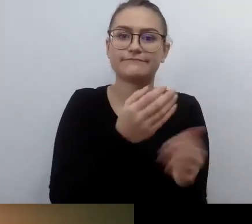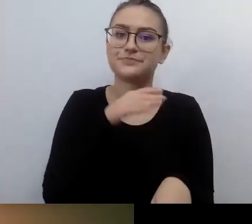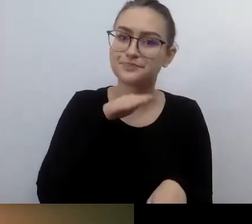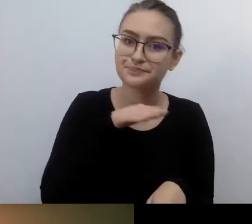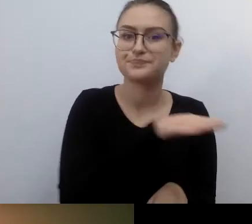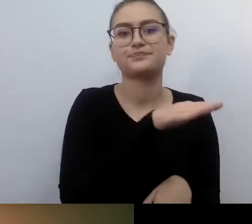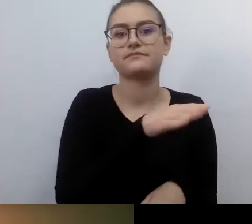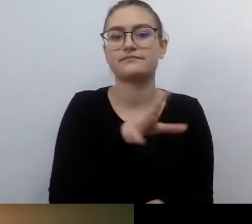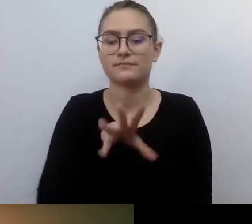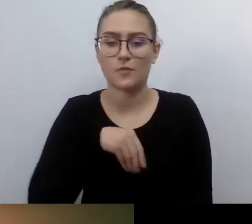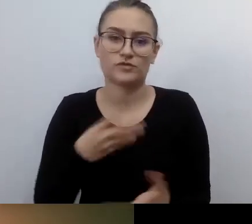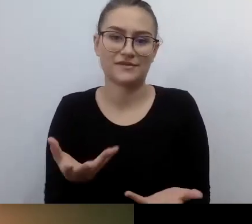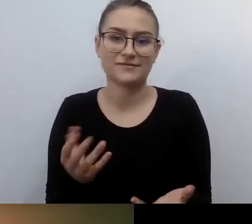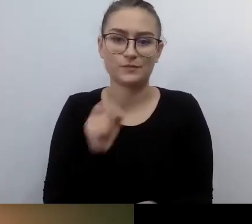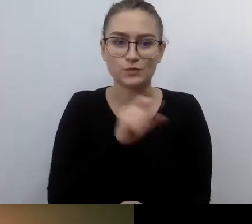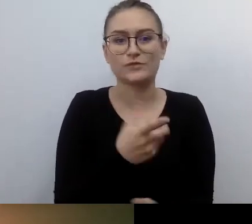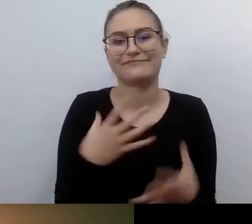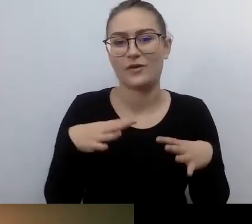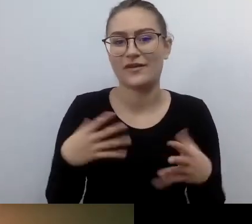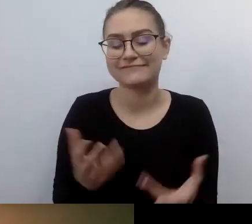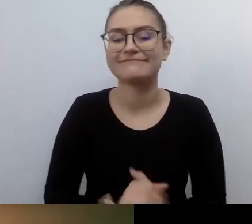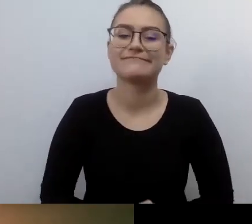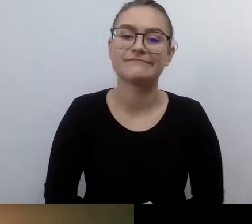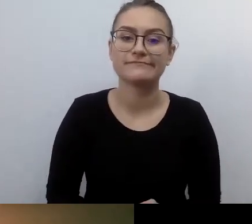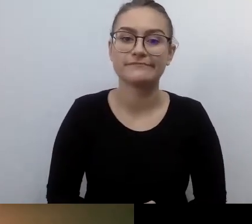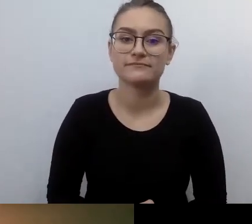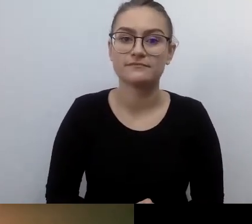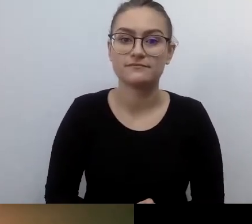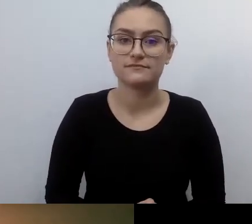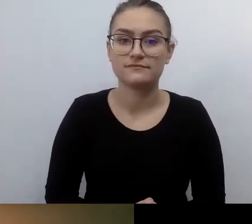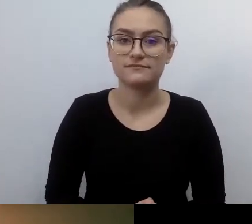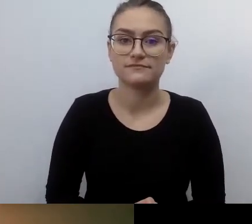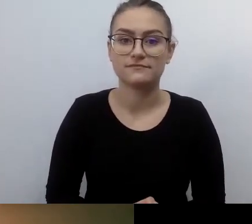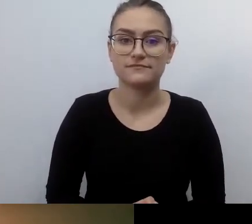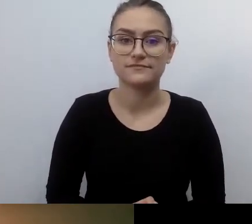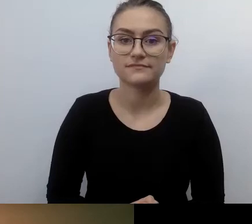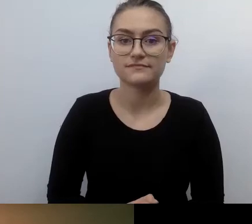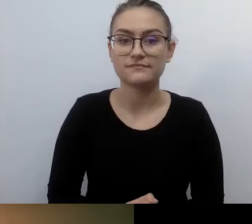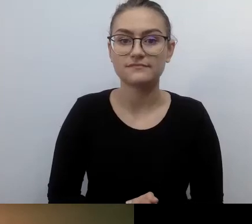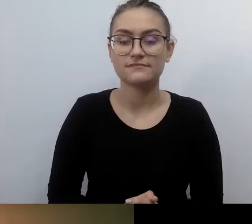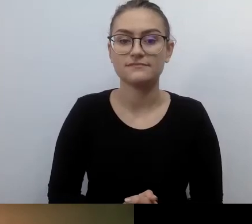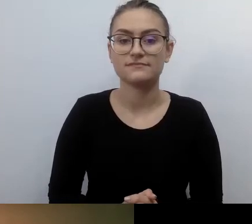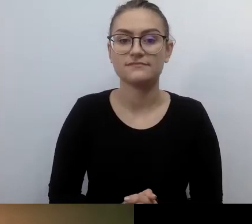Jeżeli takie myślenie leżało w zanadrzu ustawodawcy,